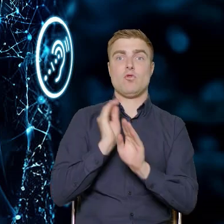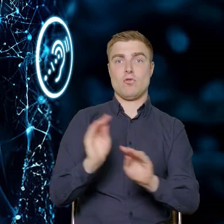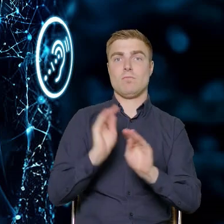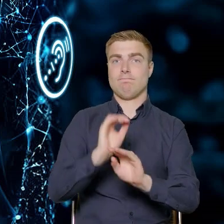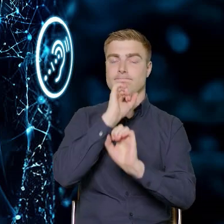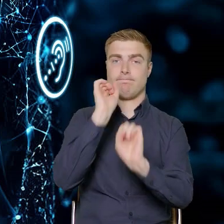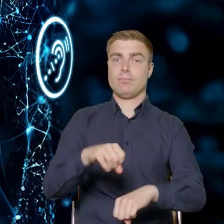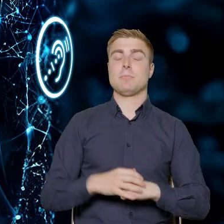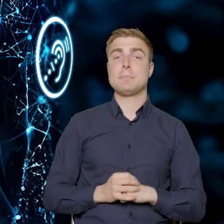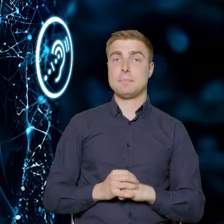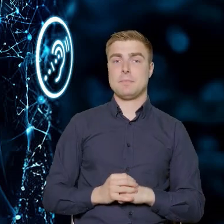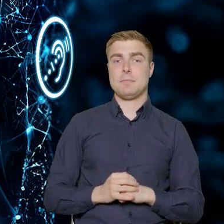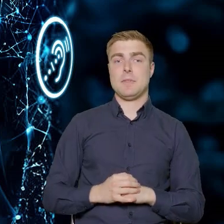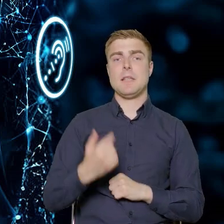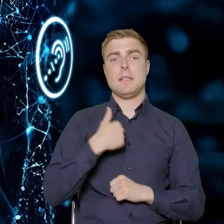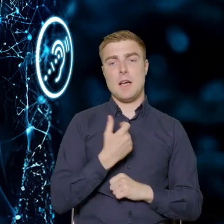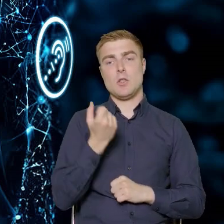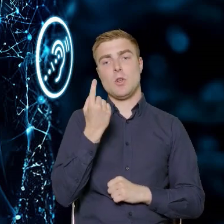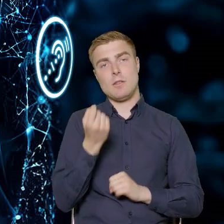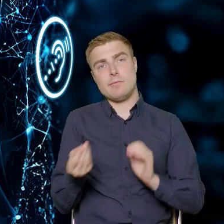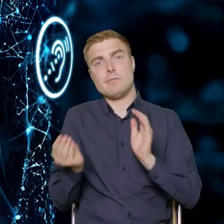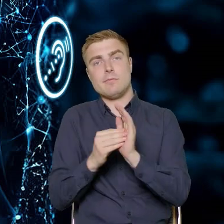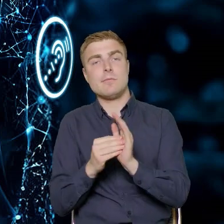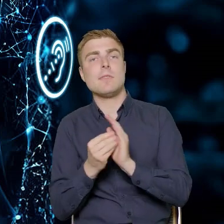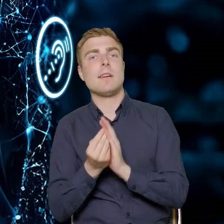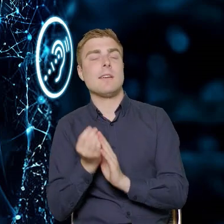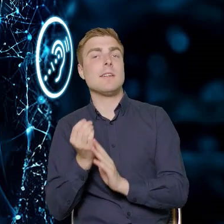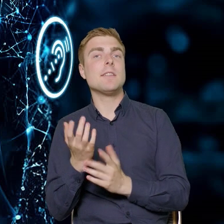I tutaj pozwolę sobie na dygresję, jest z nami na sali nasza ekspertka.